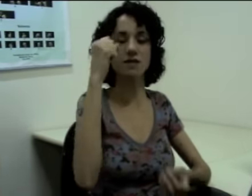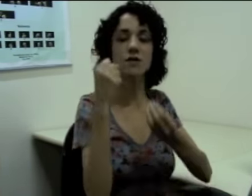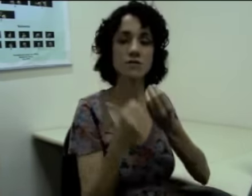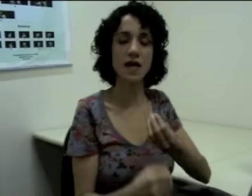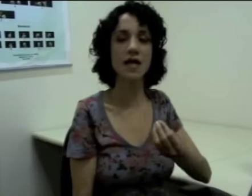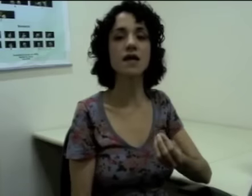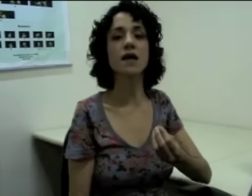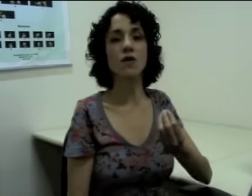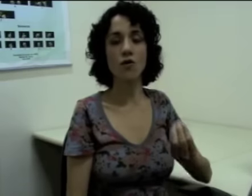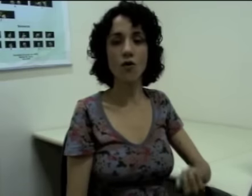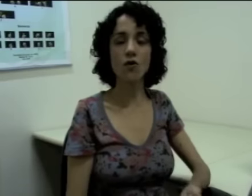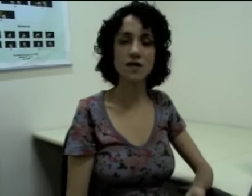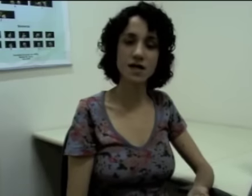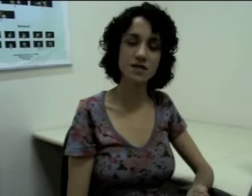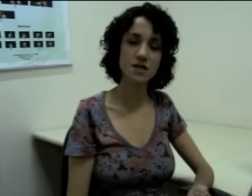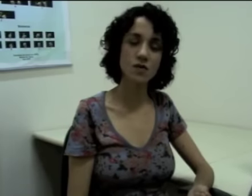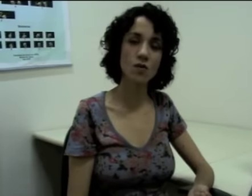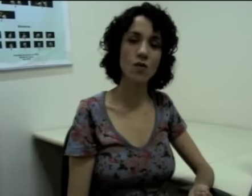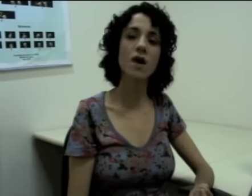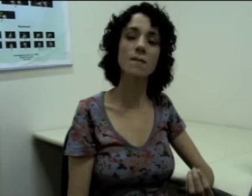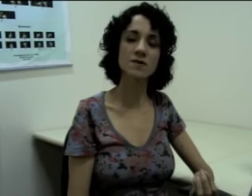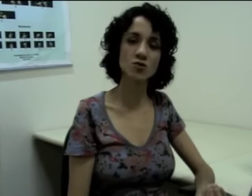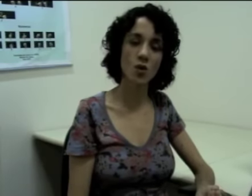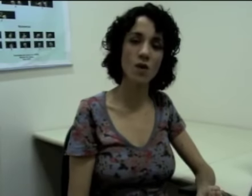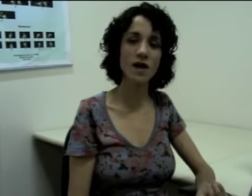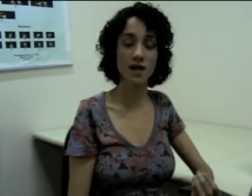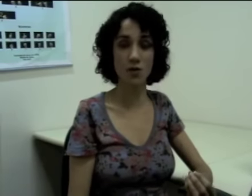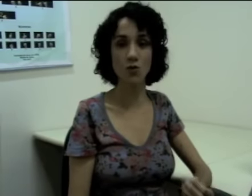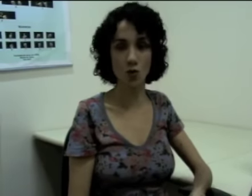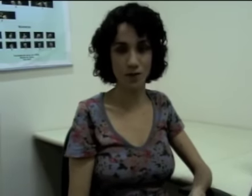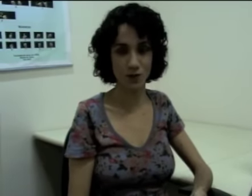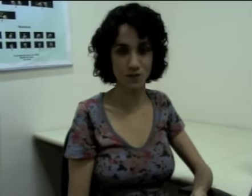Eles não têm concordância com a pessoa e nem com o número.